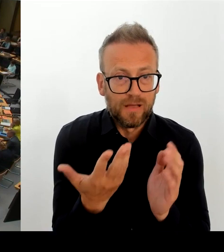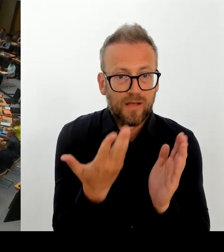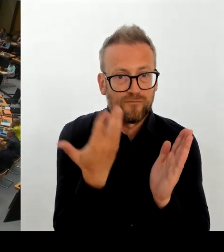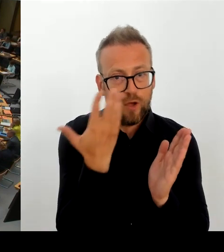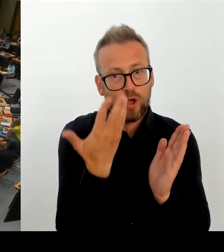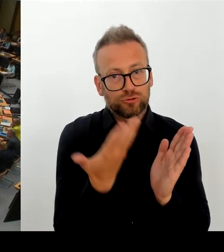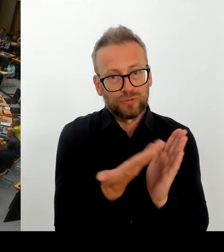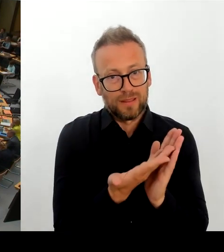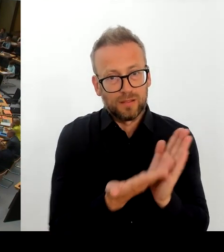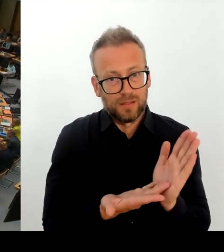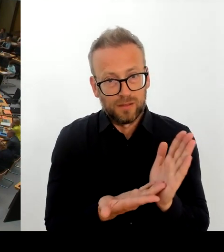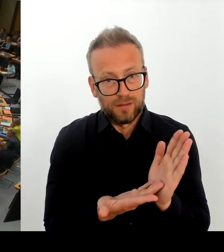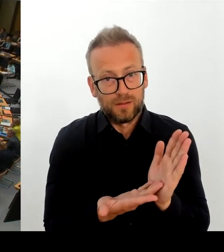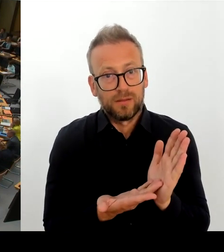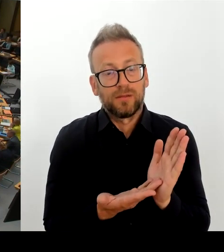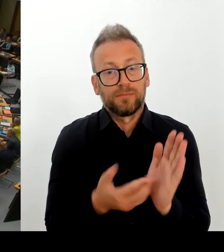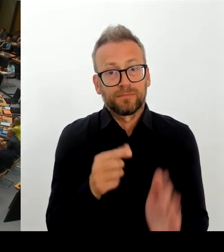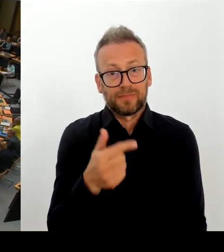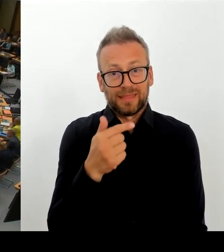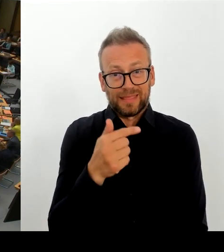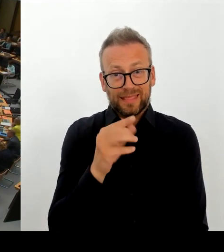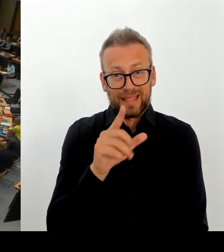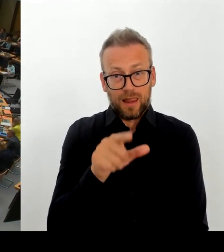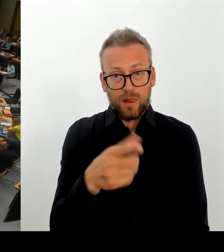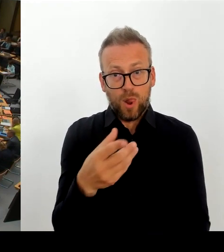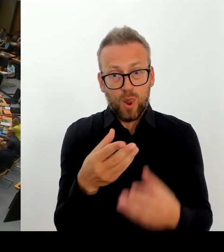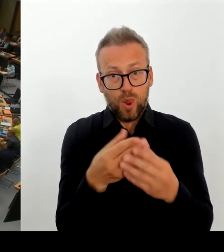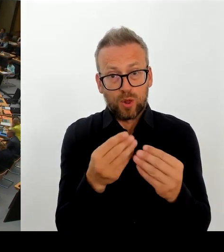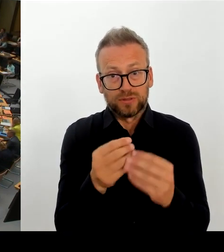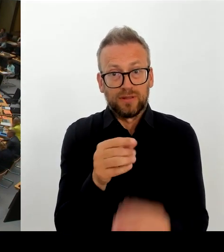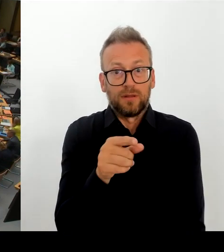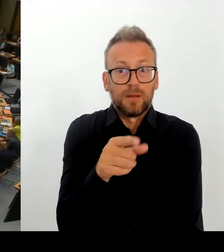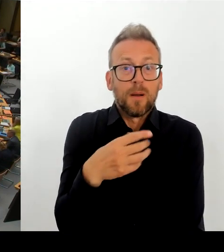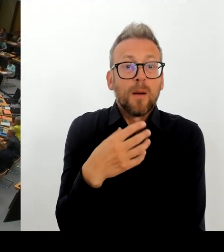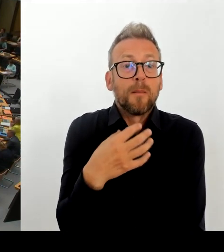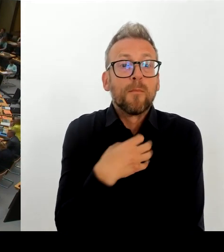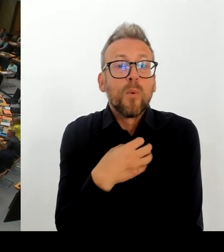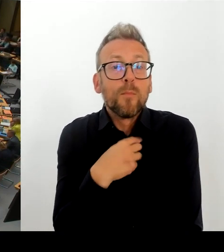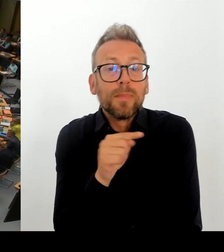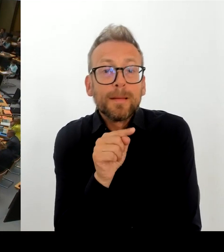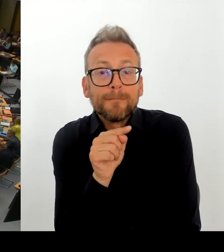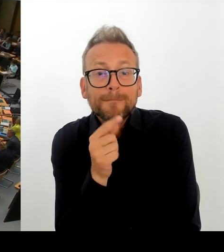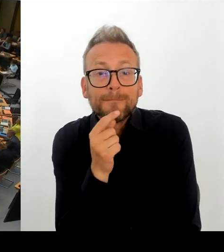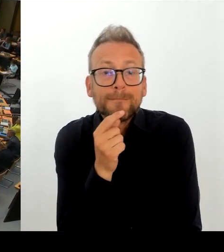lässt viele Menschen schier verzweifeln. Und ich frage den Senat: Was tut der Senat zur Aufklärung